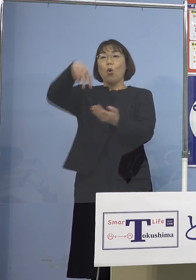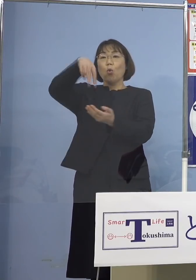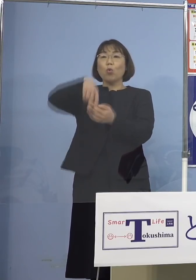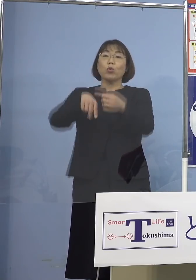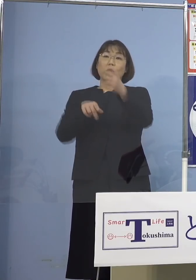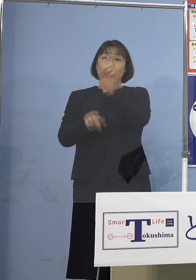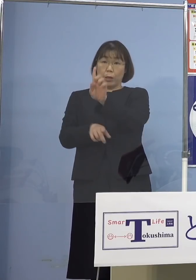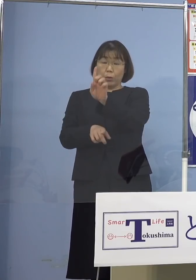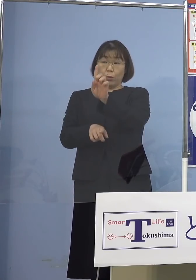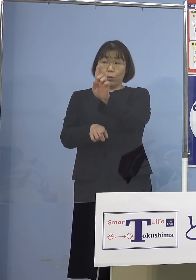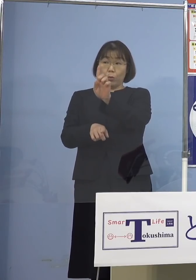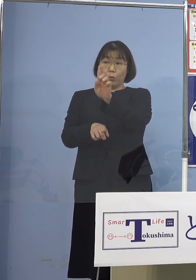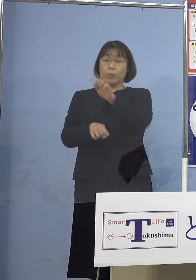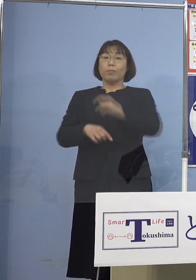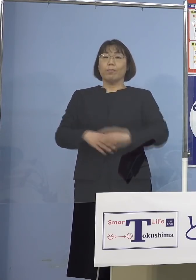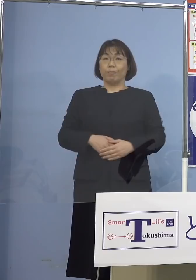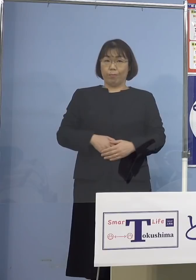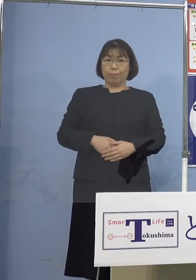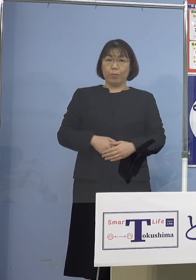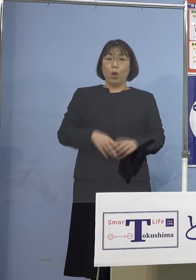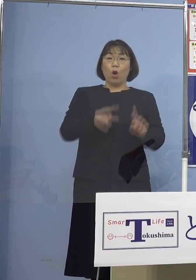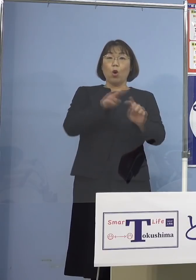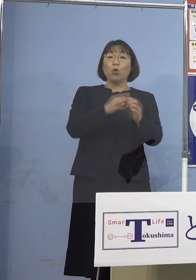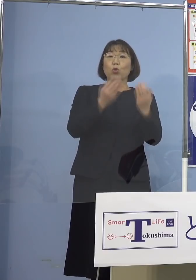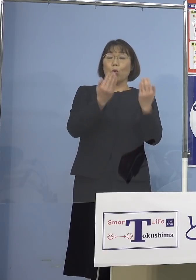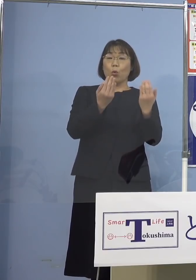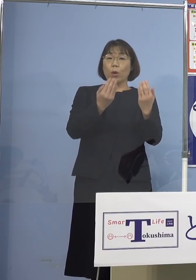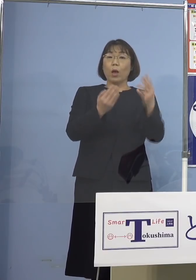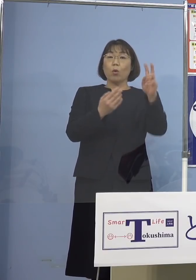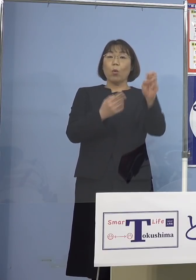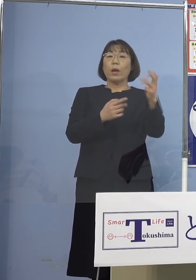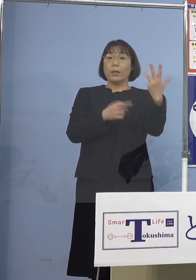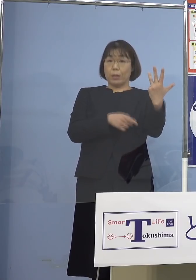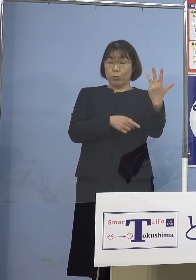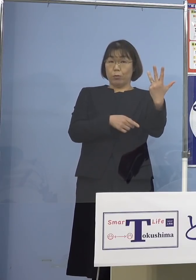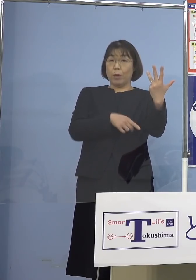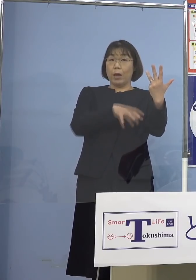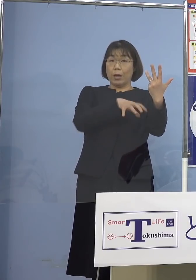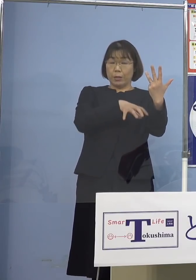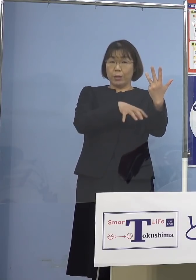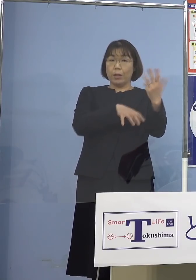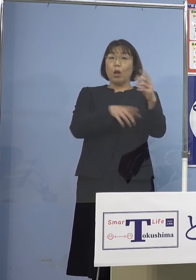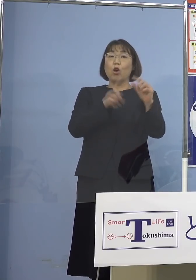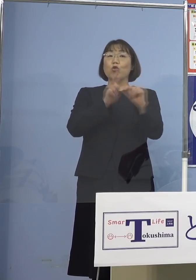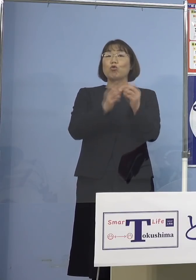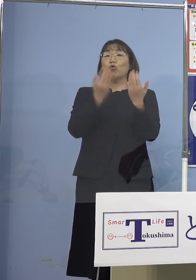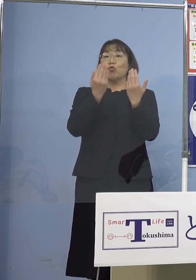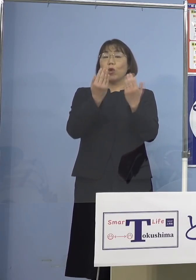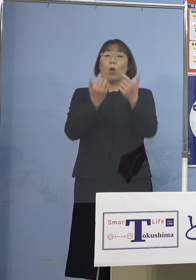内訳を申し上げます 小学校が28（校）、中学校が6（校）